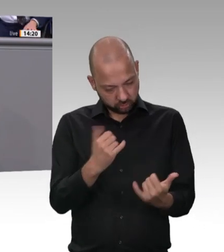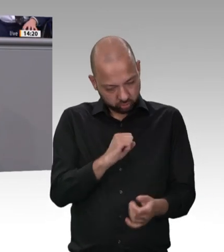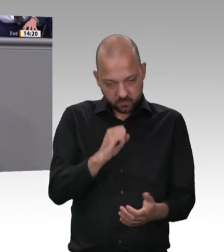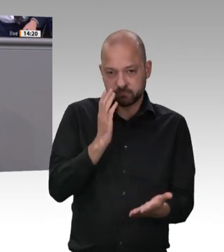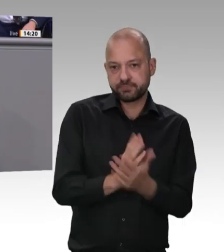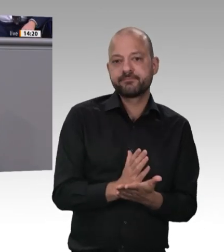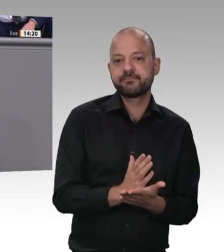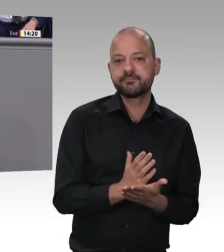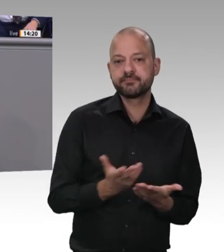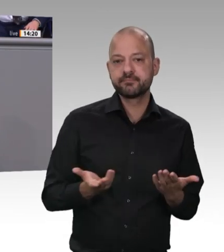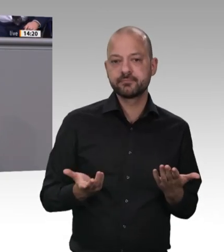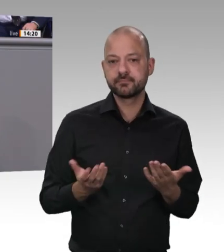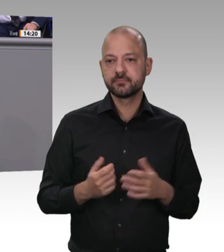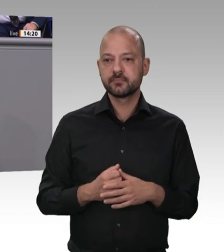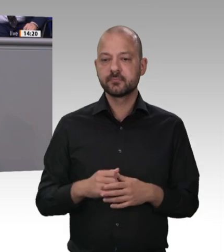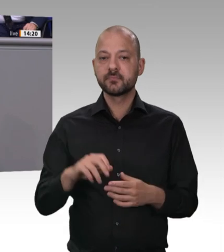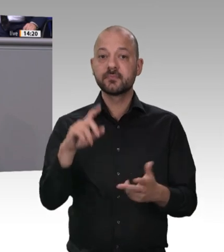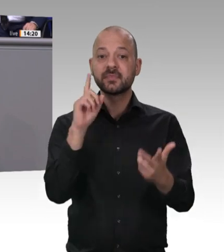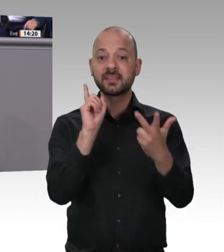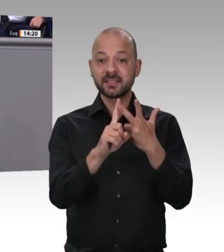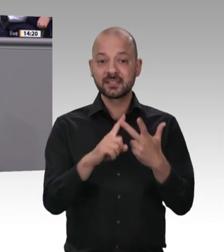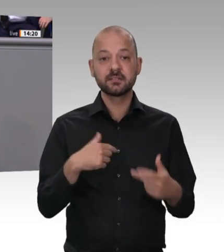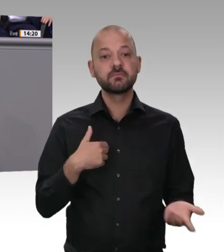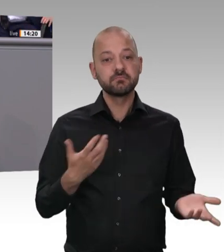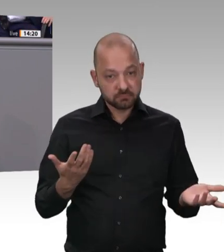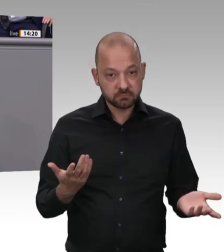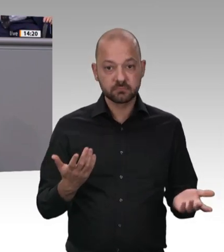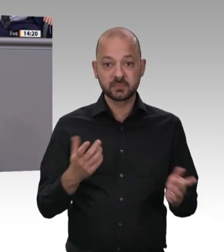Arbeitsministerin von Rumänien darum gebeten hat. Sie ist hergekommen, sie ist mit dem